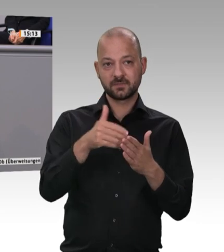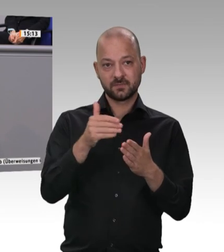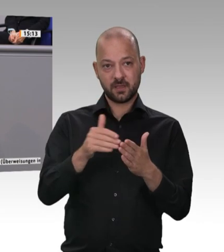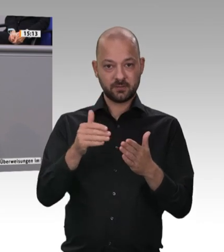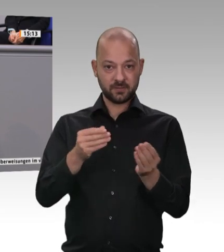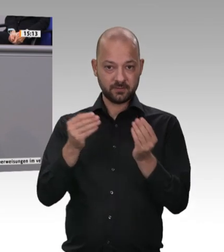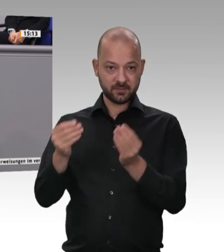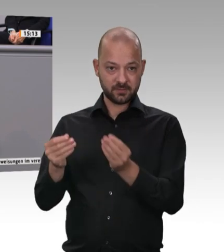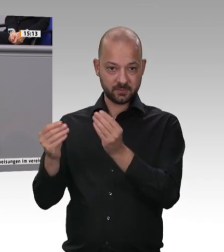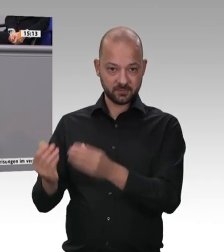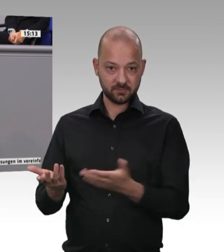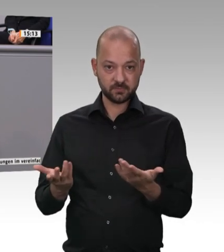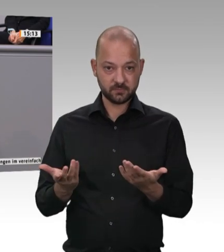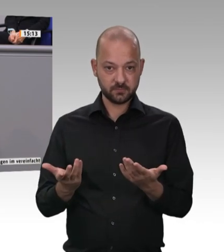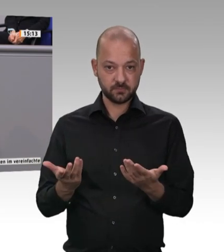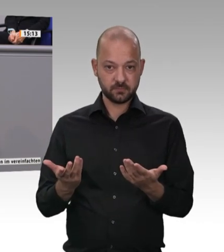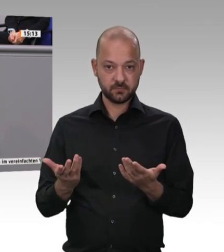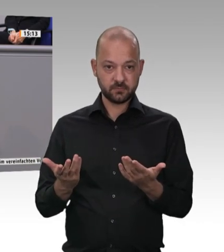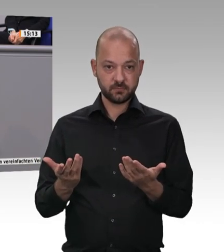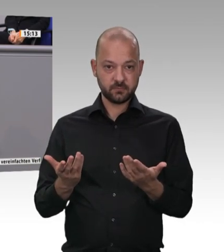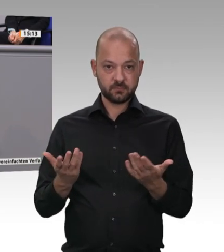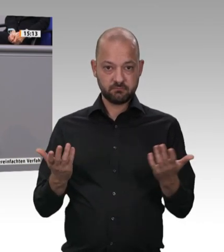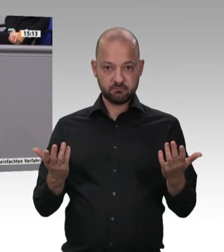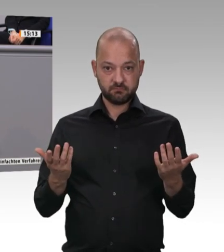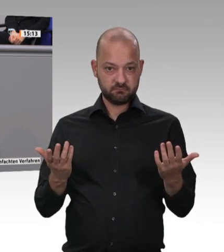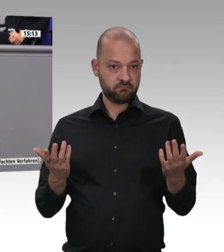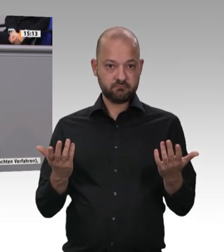um permanent zu reparieren. Deswegen ist es ein Gebot der Stunde, ihnen das Handwerk